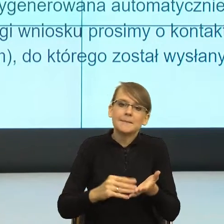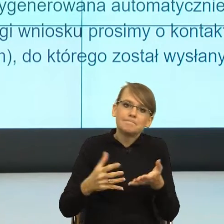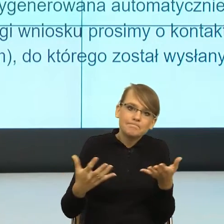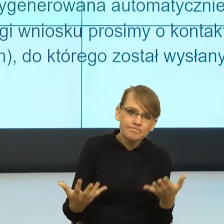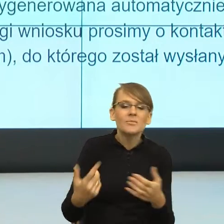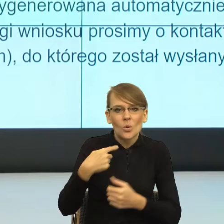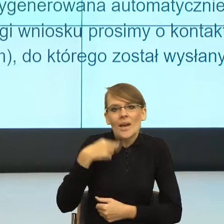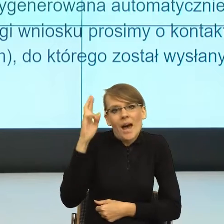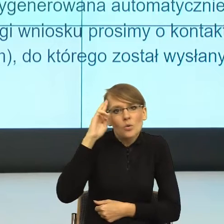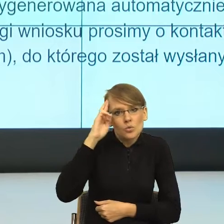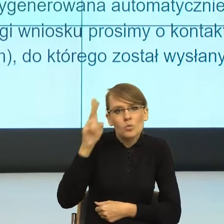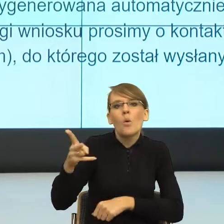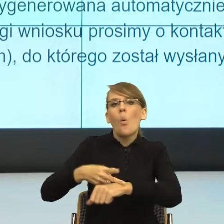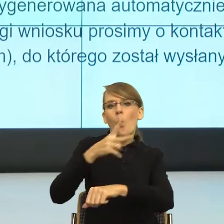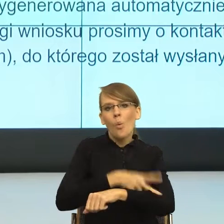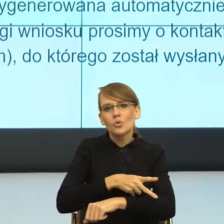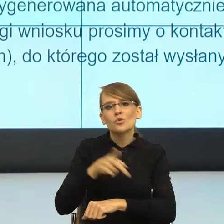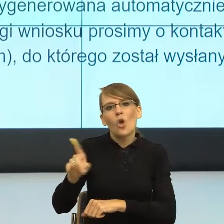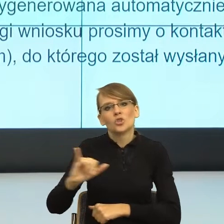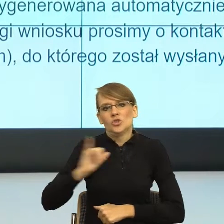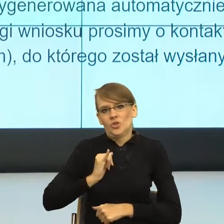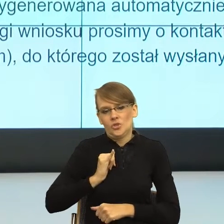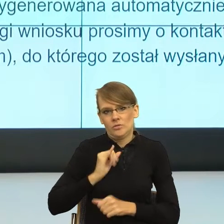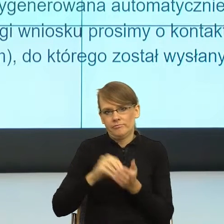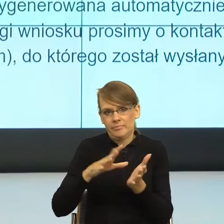strony urzędów trochę asekuracji. W momencie, gdy jest sytuacja